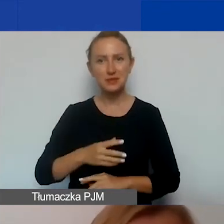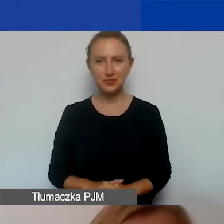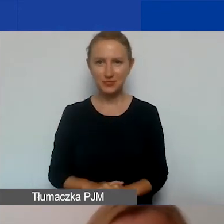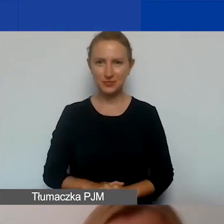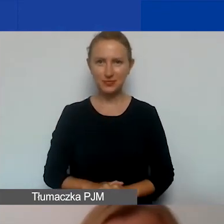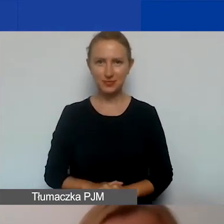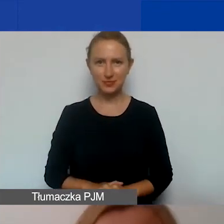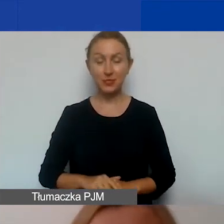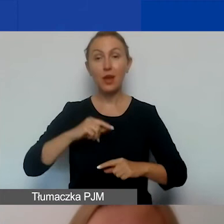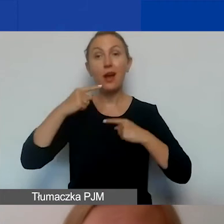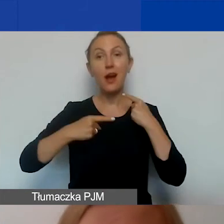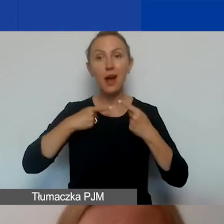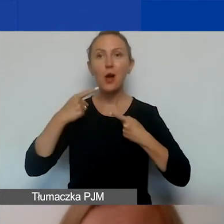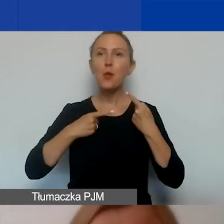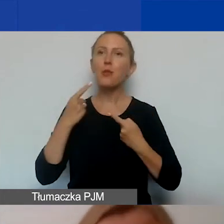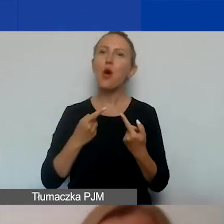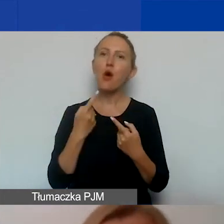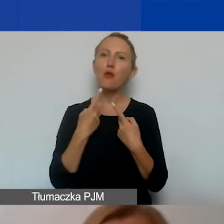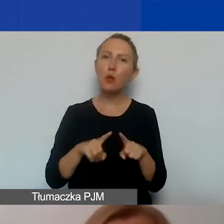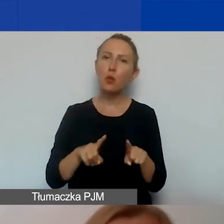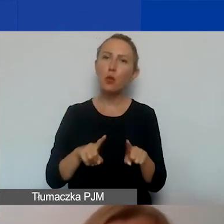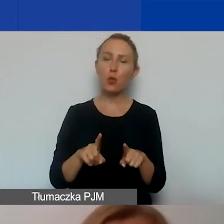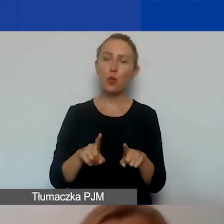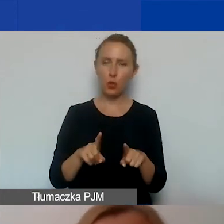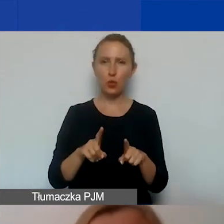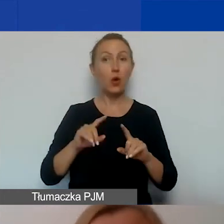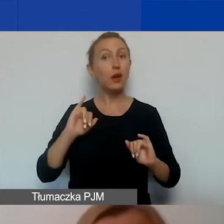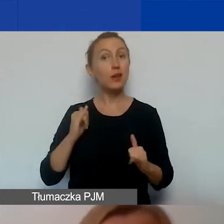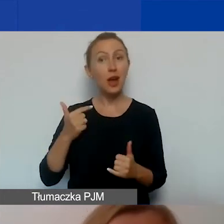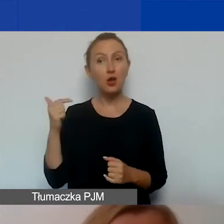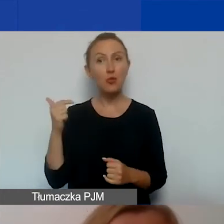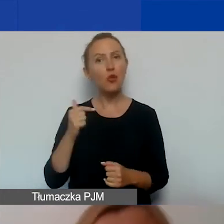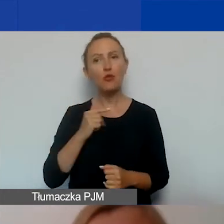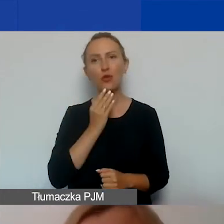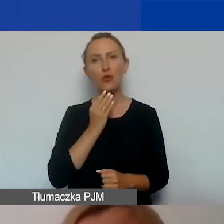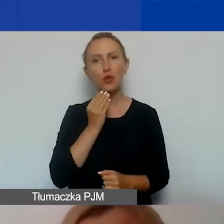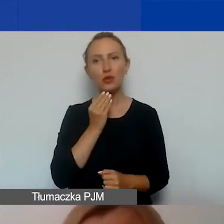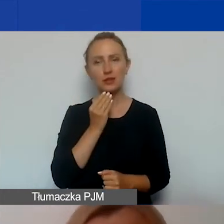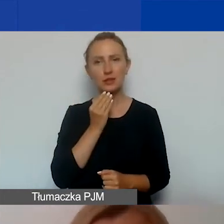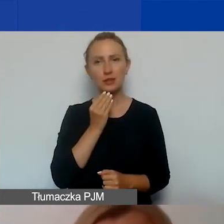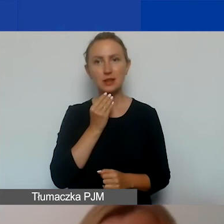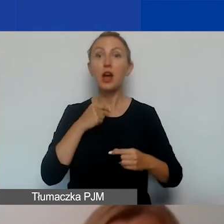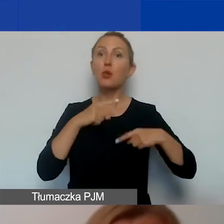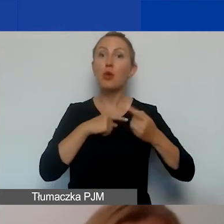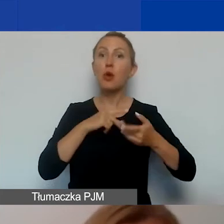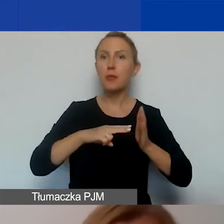I opowiem wam trochę o tym, jak powinien wyglądać proces planowania działań komunikacyjnych.